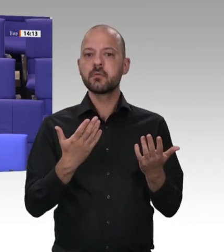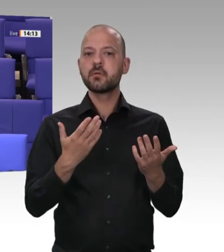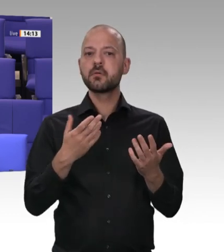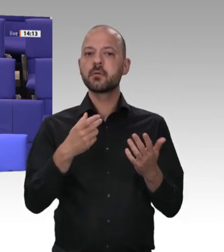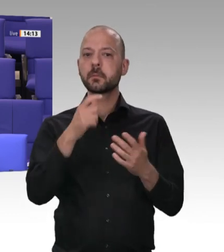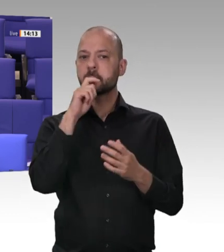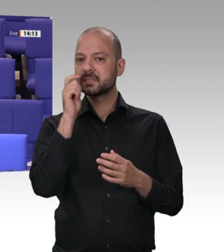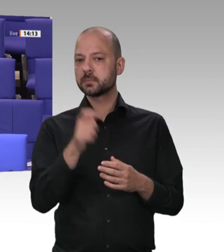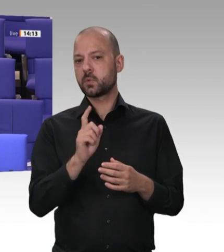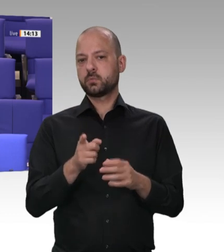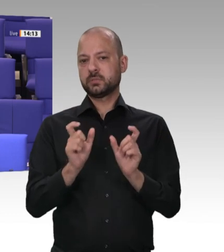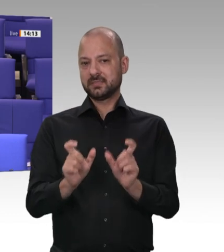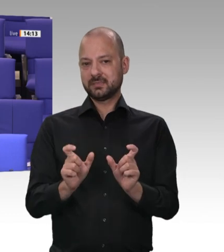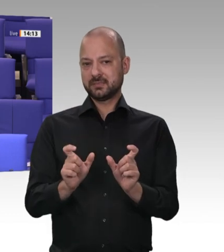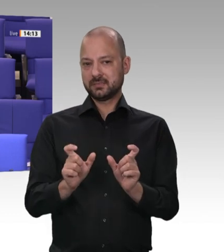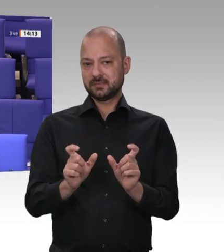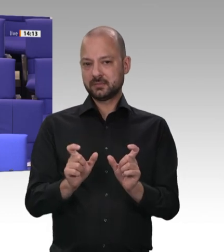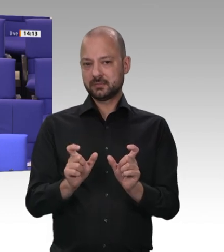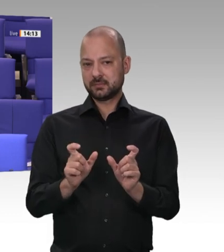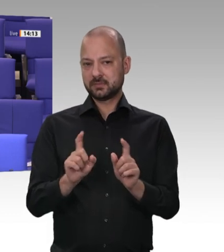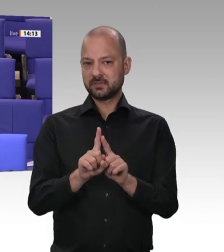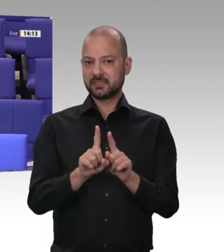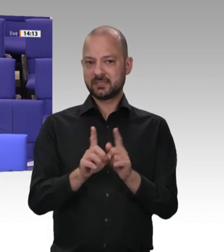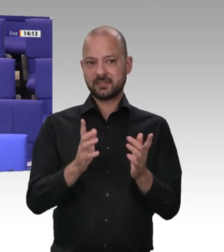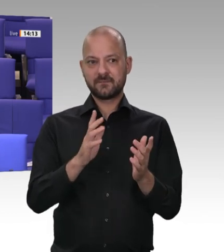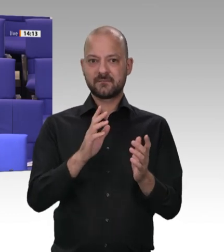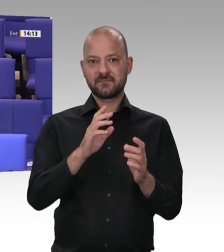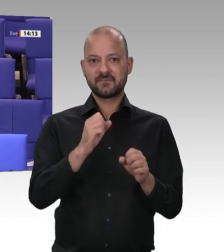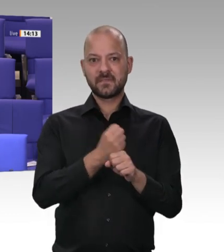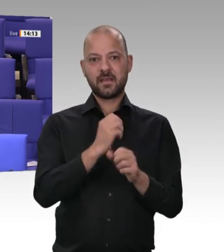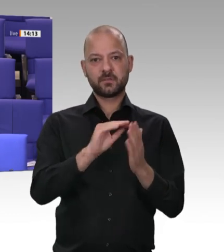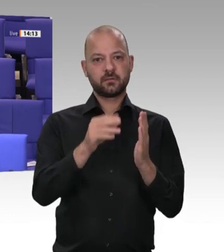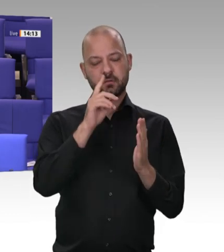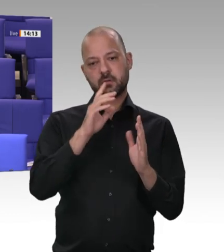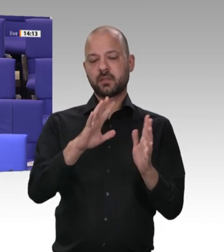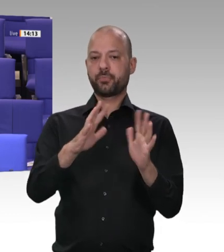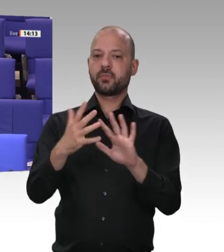der Finanzkontrolle Schwarzarbeit in NRW in dem Jahr, wo Sigmar Gabriel dort in der